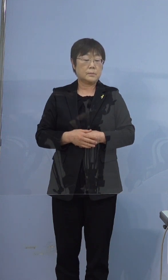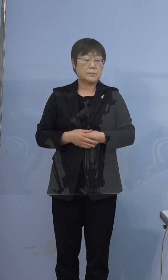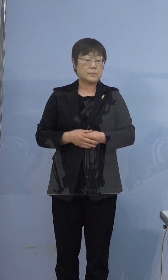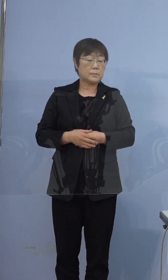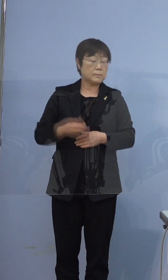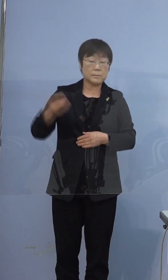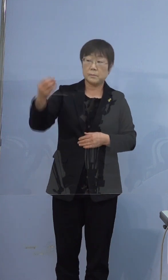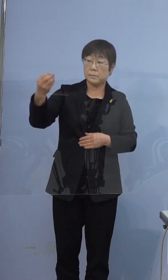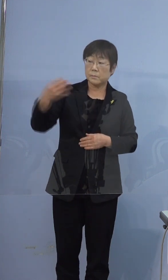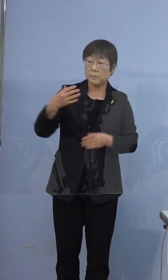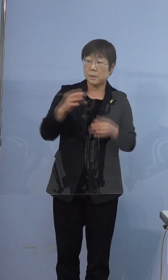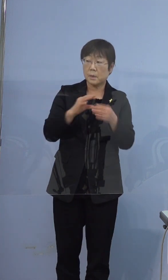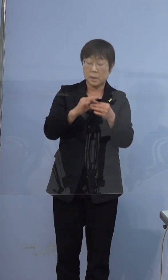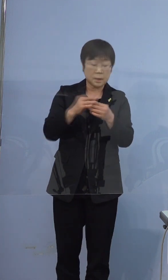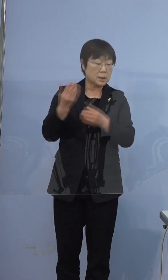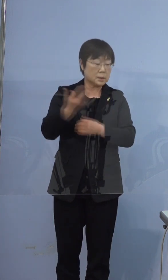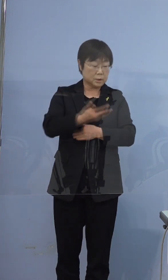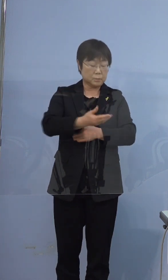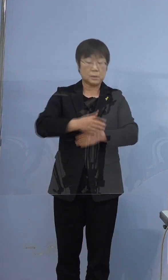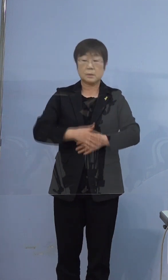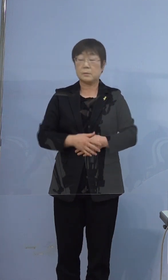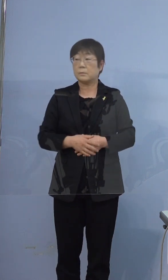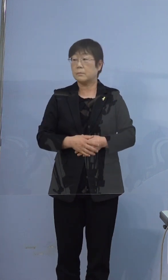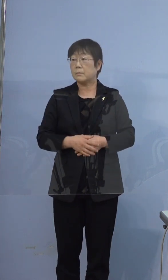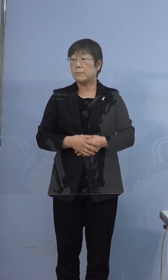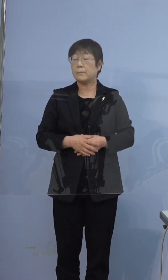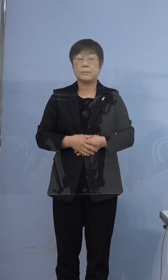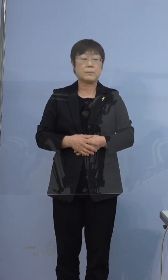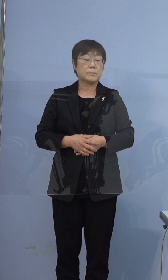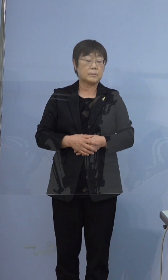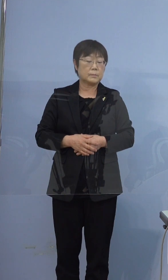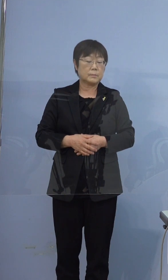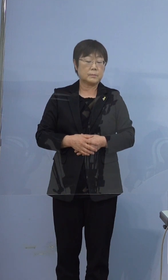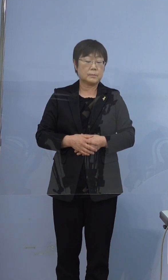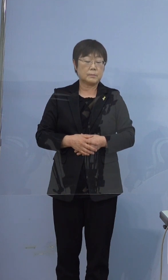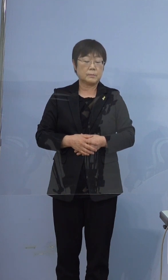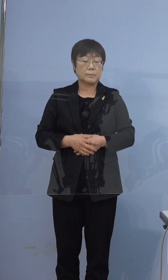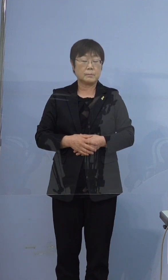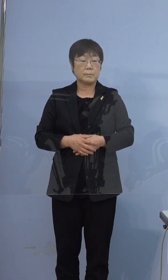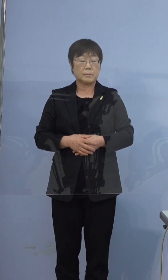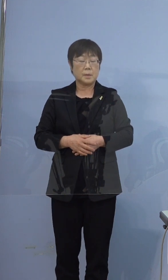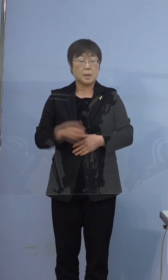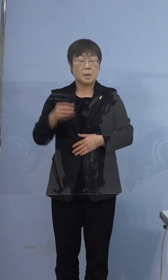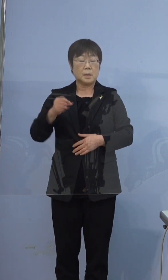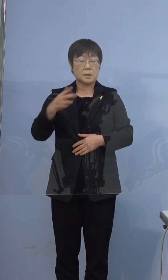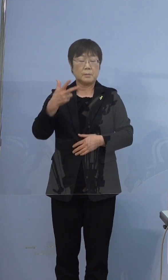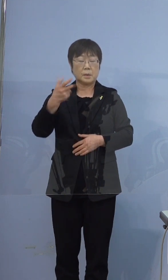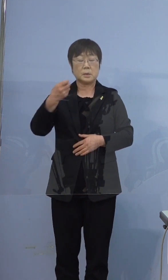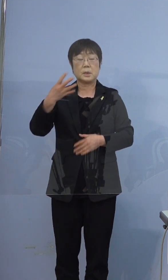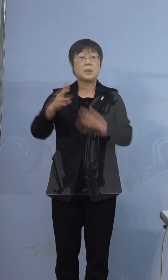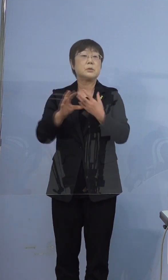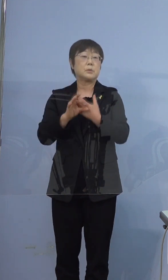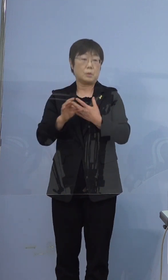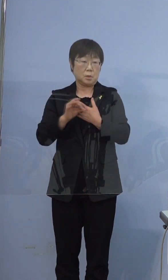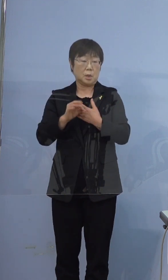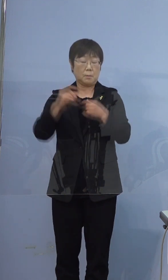それに関連してなんですけど念のために 確認で374例目の方が鳴門高校の生徒さんで